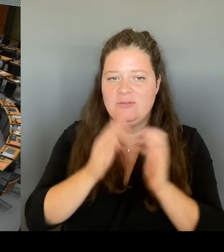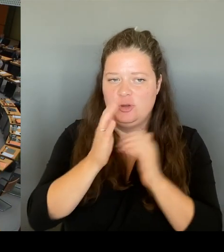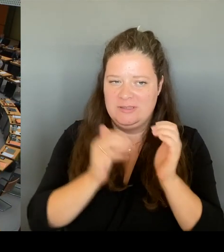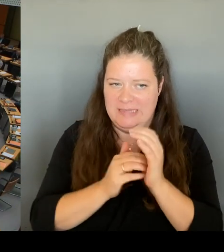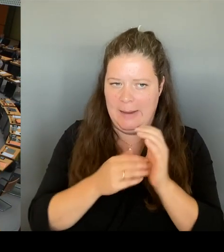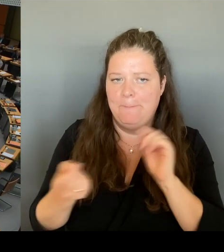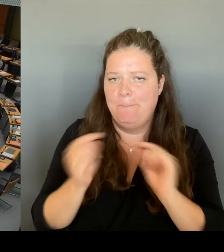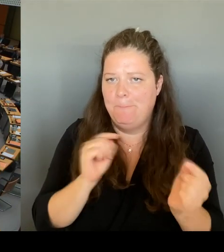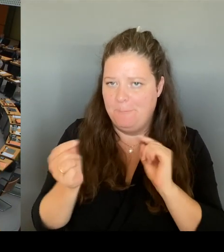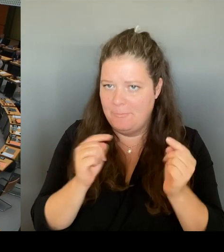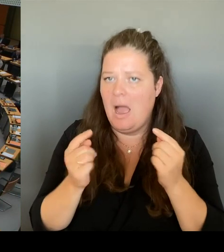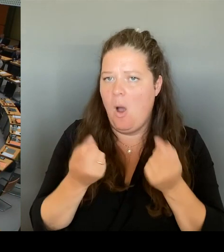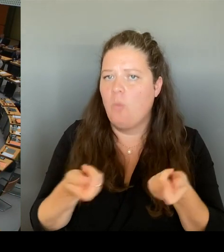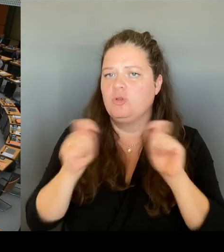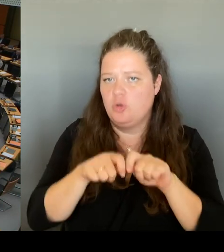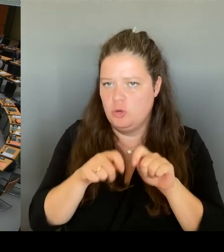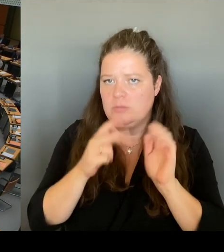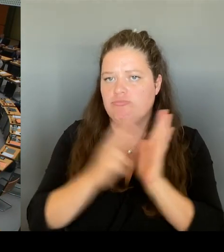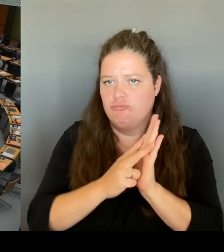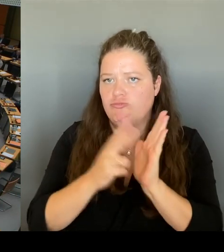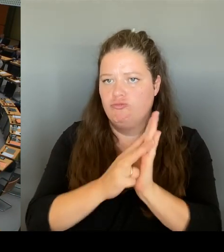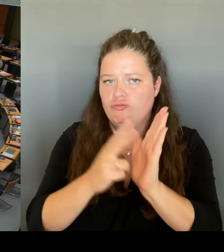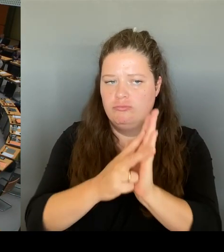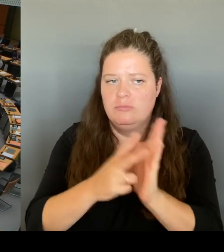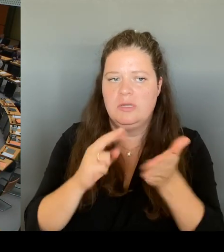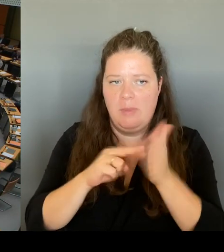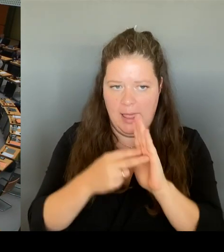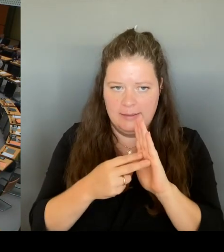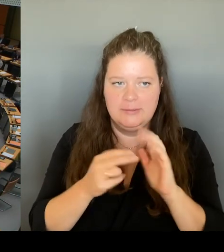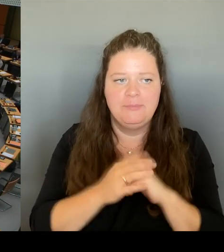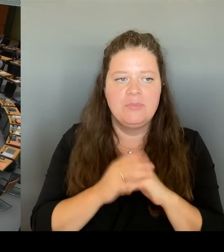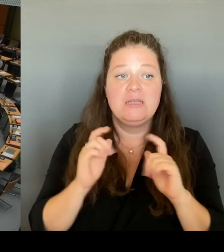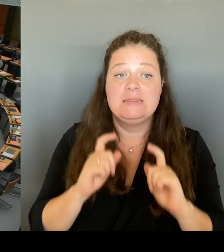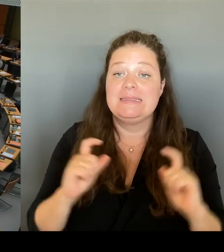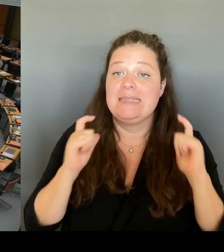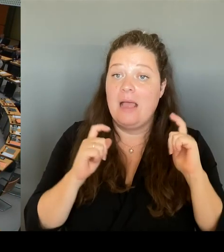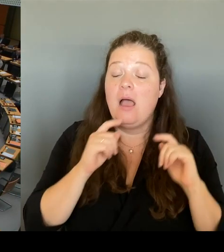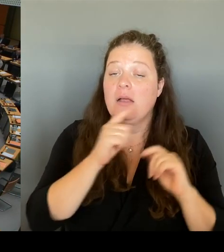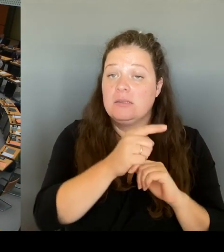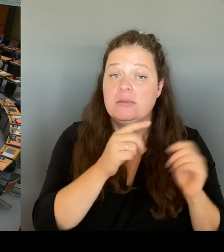Ticket in Berlin wieder einzuführen. Wir fragen den Senat, mit welchem